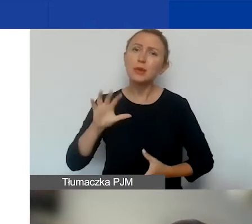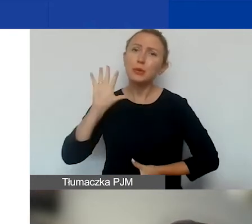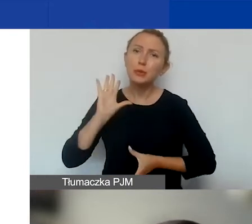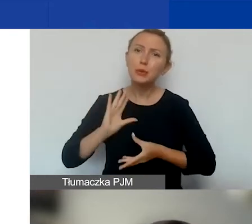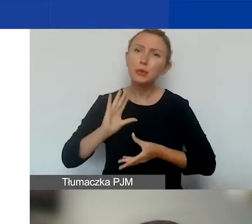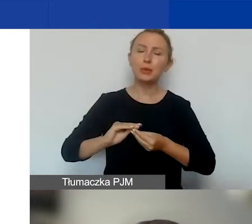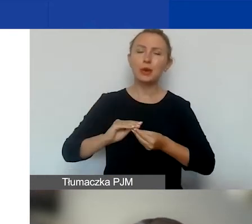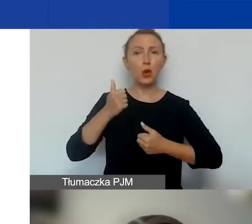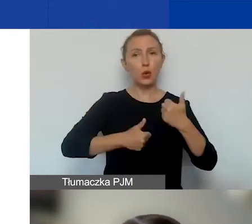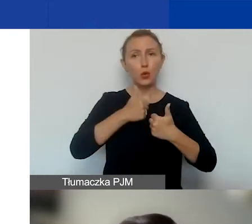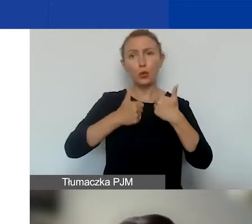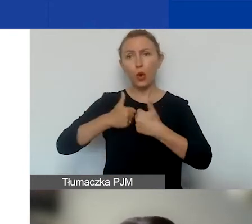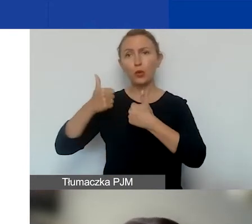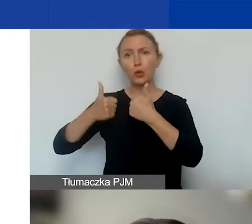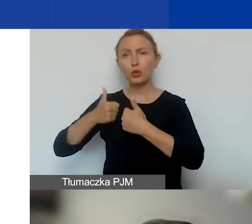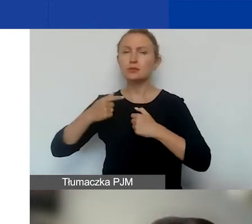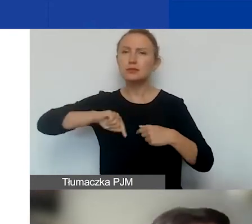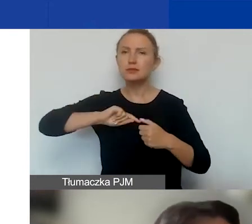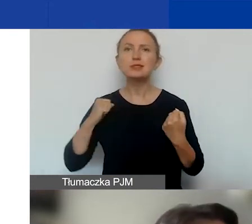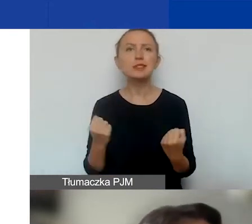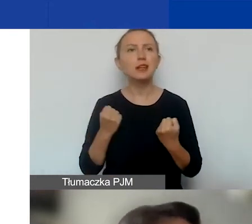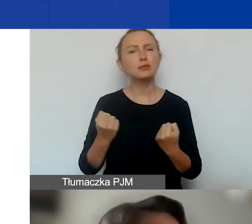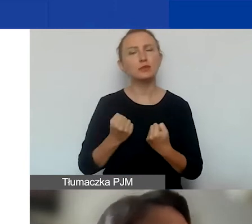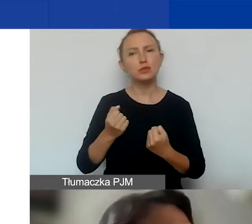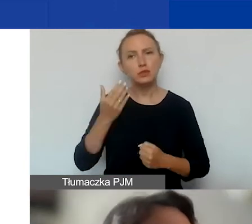z konkursu na konkurs staramy się coraz bardziej